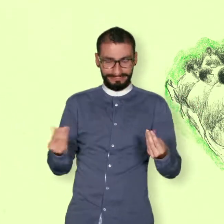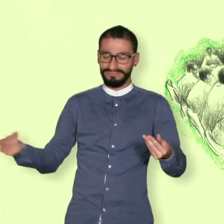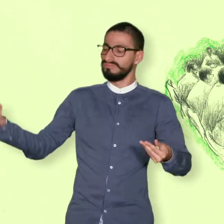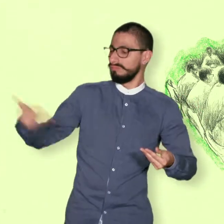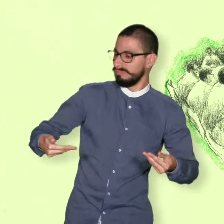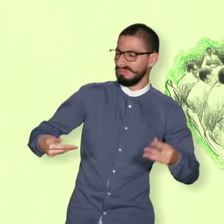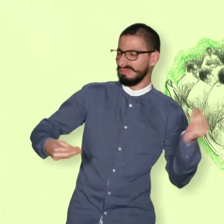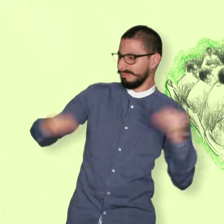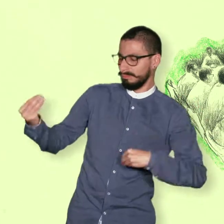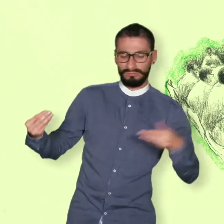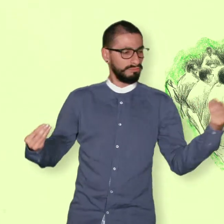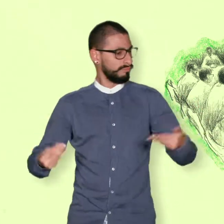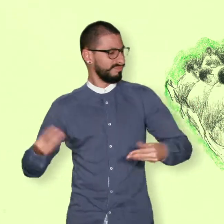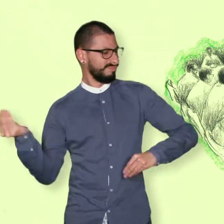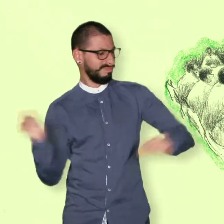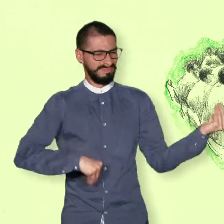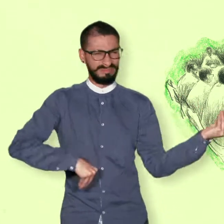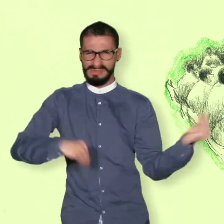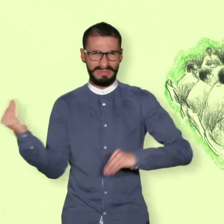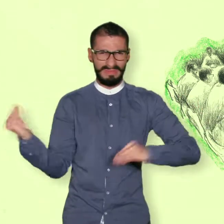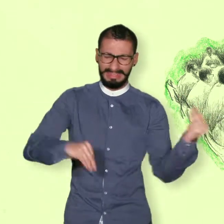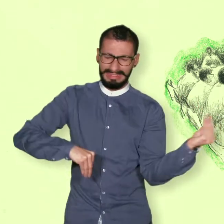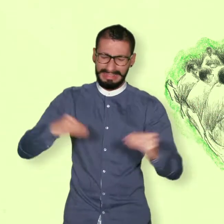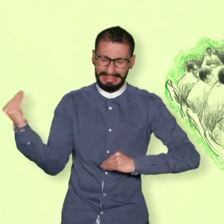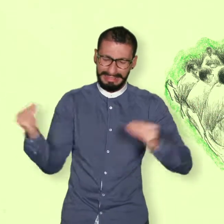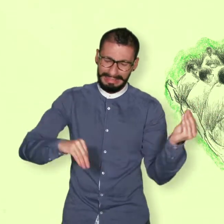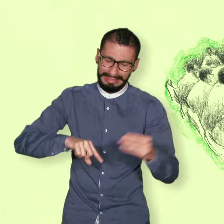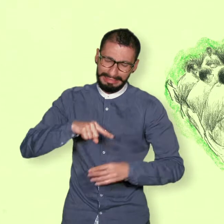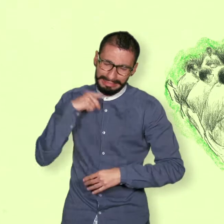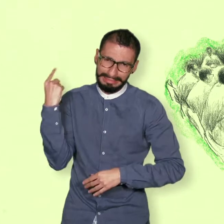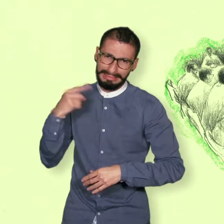se inició el diálogo en la ciudad de la Habana capital de Cuba.